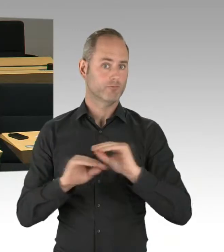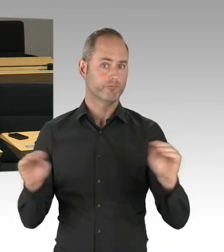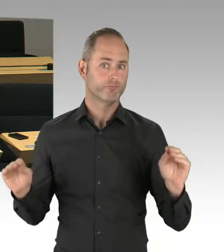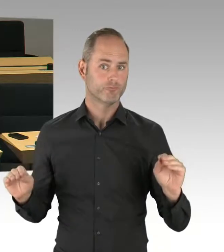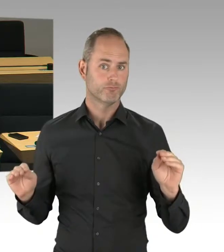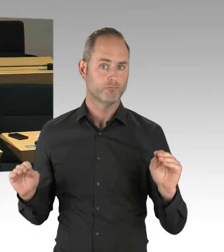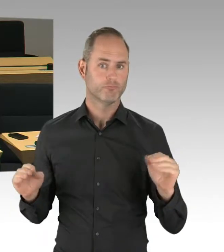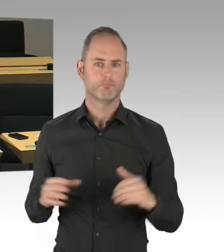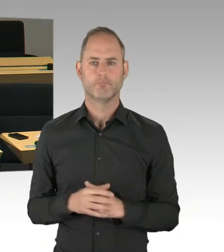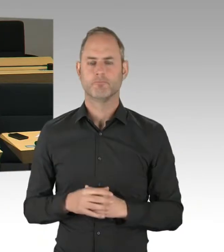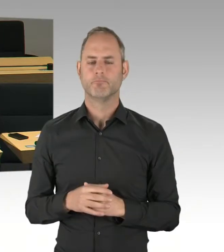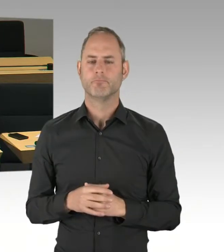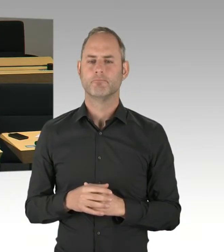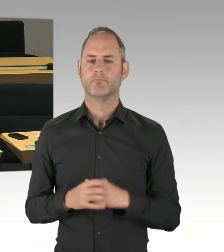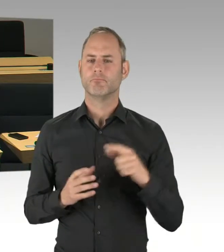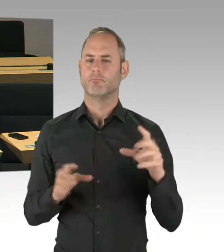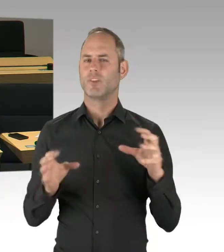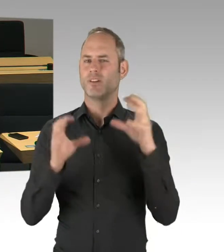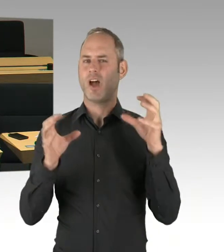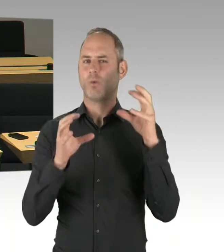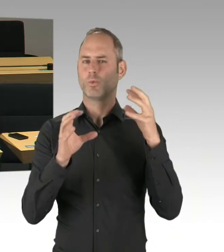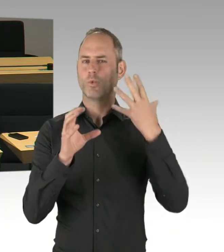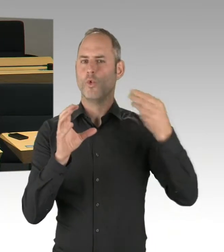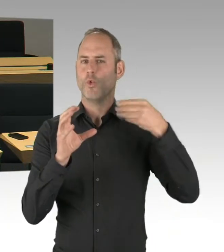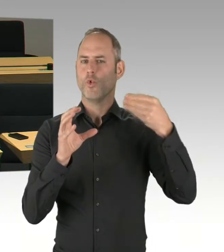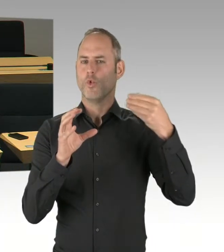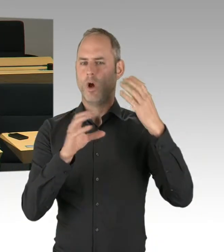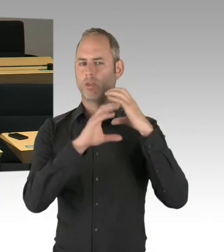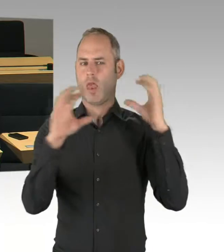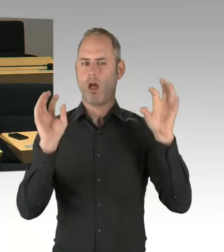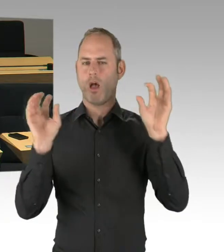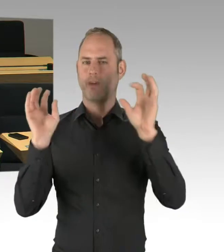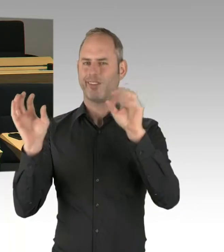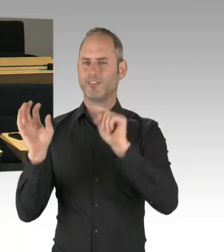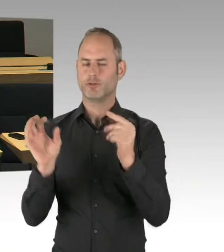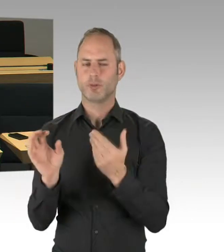Also wird jetzt hier, nachdem die TÜV-Genehmigungen dafür da sind, wird jetzt hier das Thema der Dübel problematisiert,